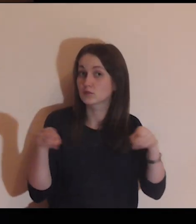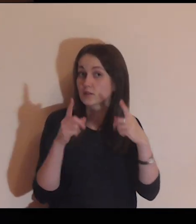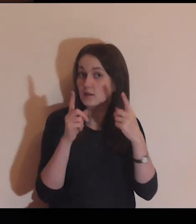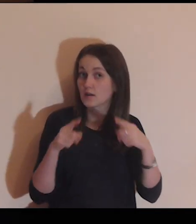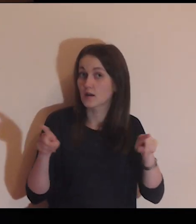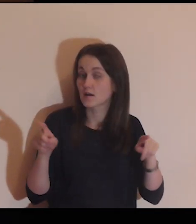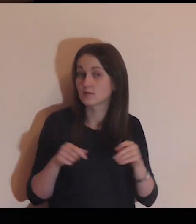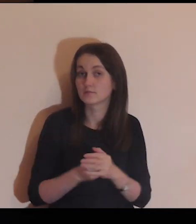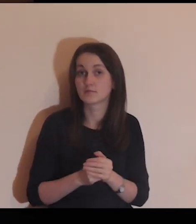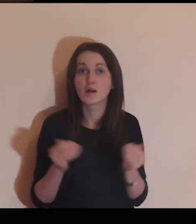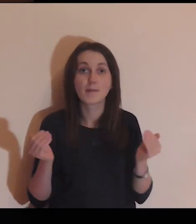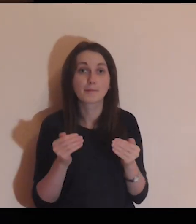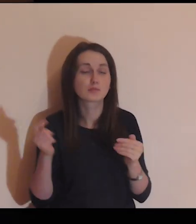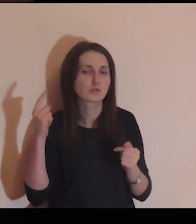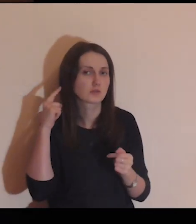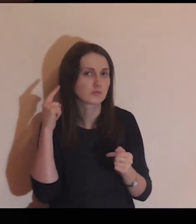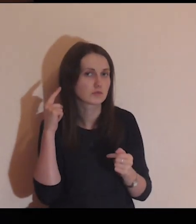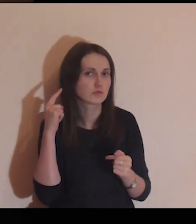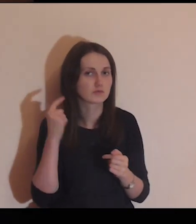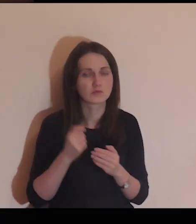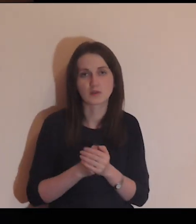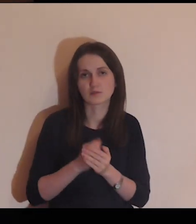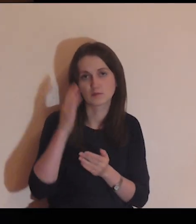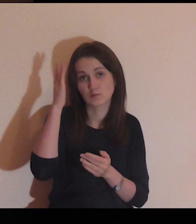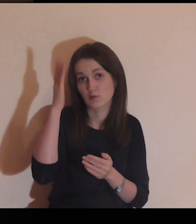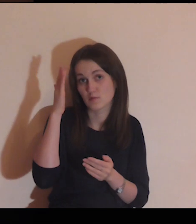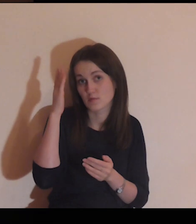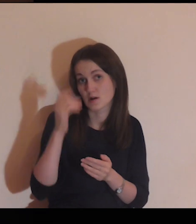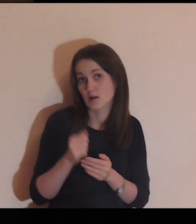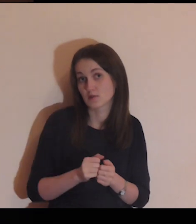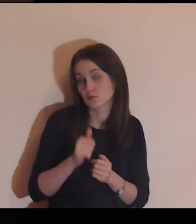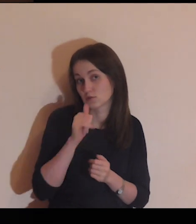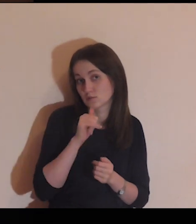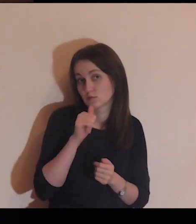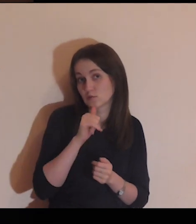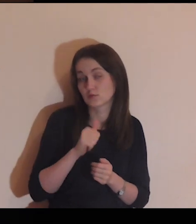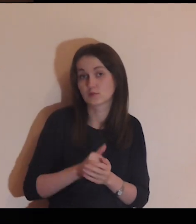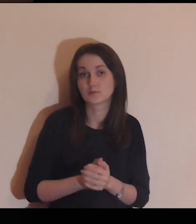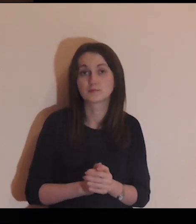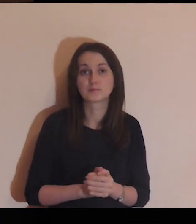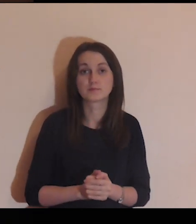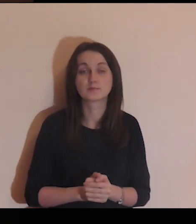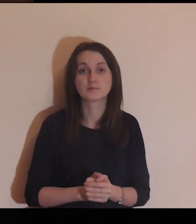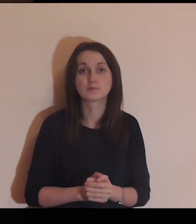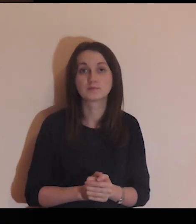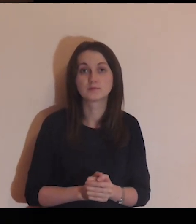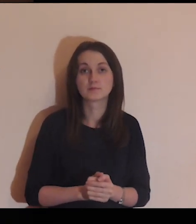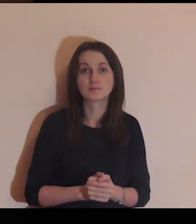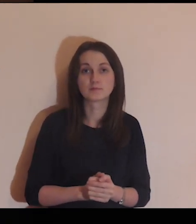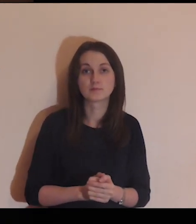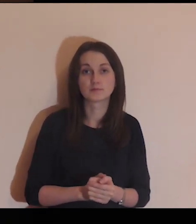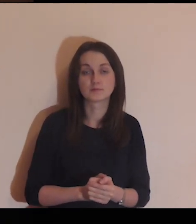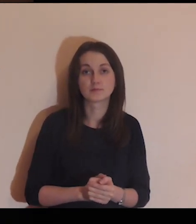W środku gra muzyka, możesz jej posłuchać.